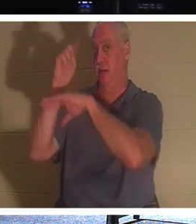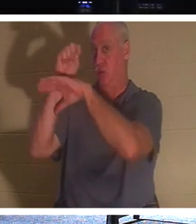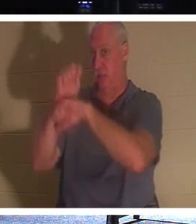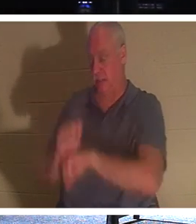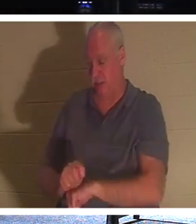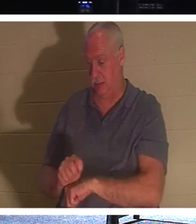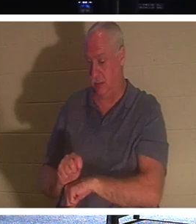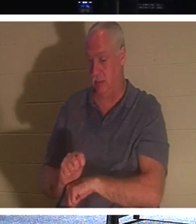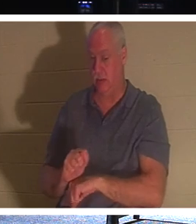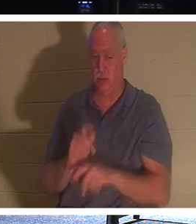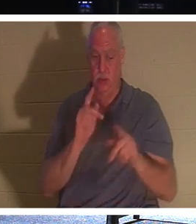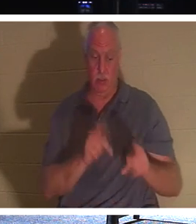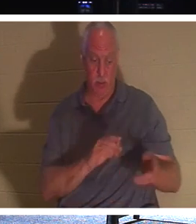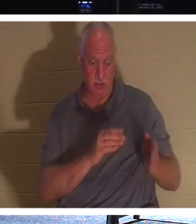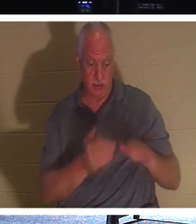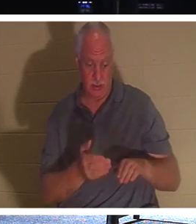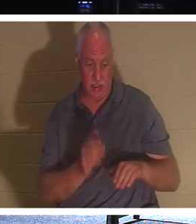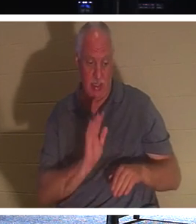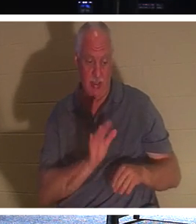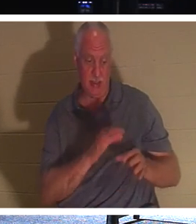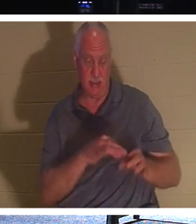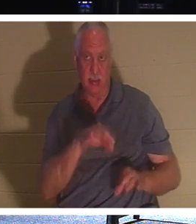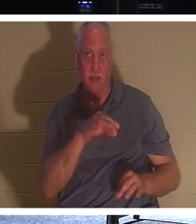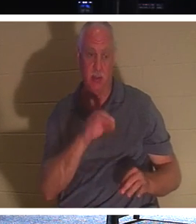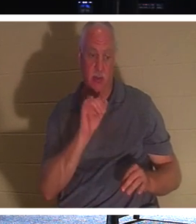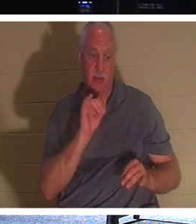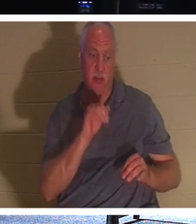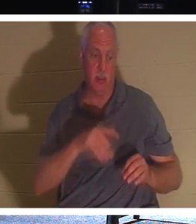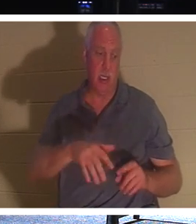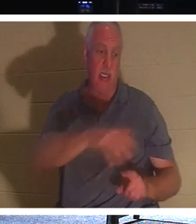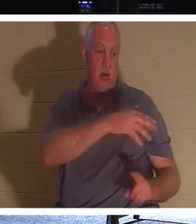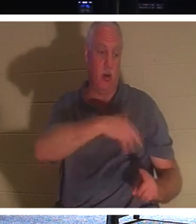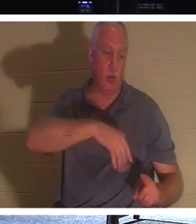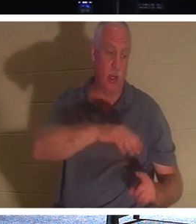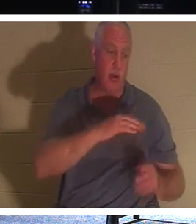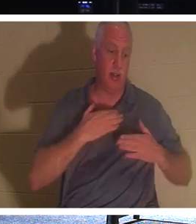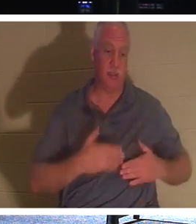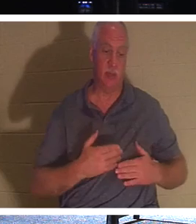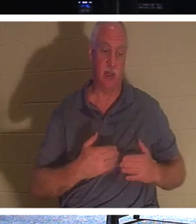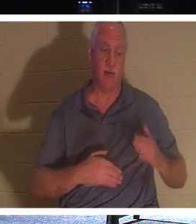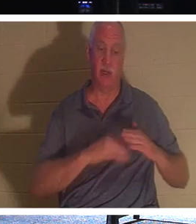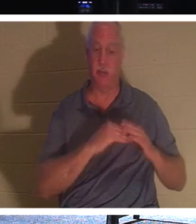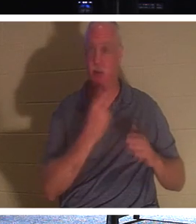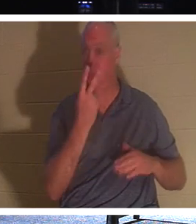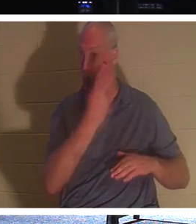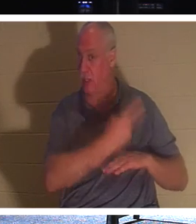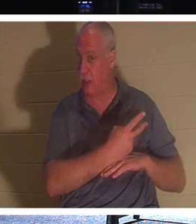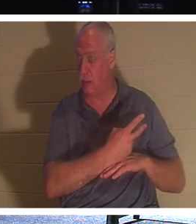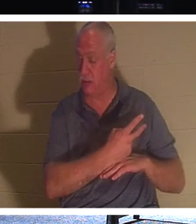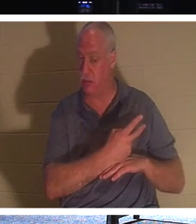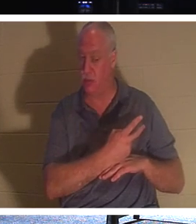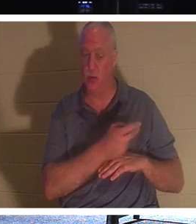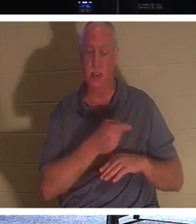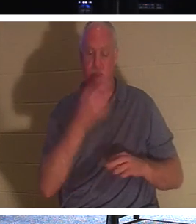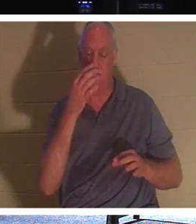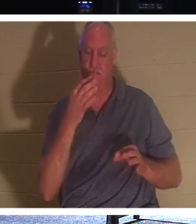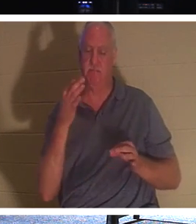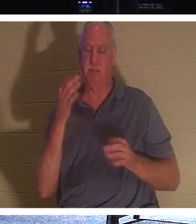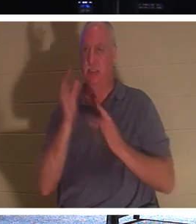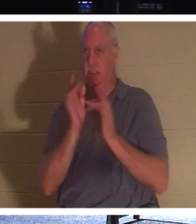उसकी आत्मा दो दिनों तक उसके शरीर के आसपास कहीं भी लटकी रहती है। इसलिए वह जानबूझकर यहूदी लोगों को यह साबित करने के लिए